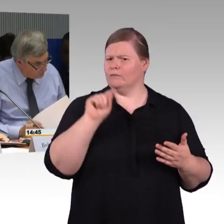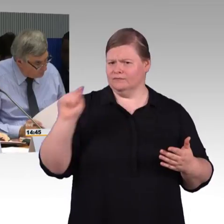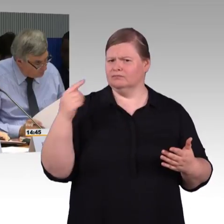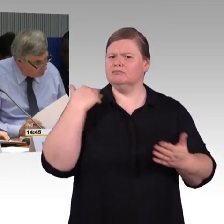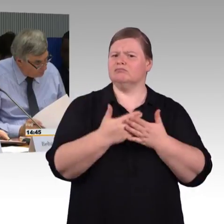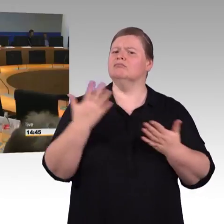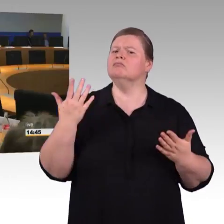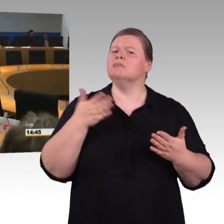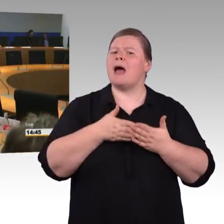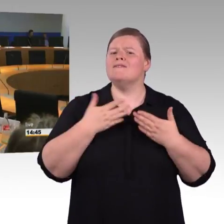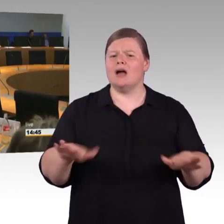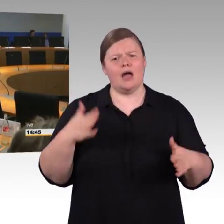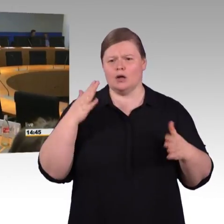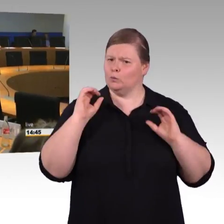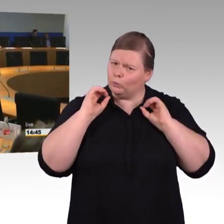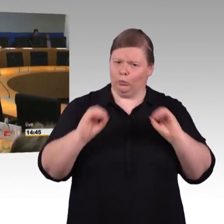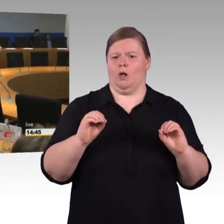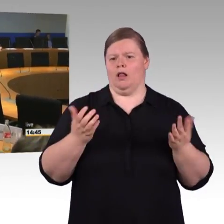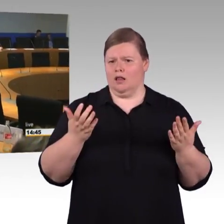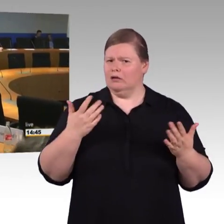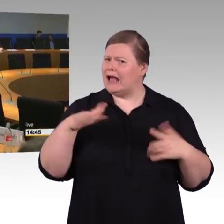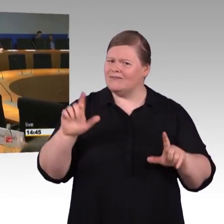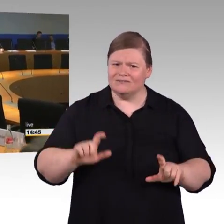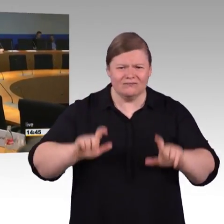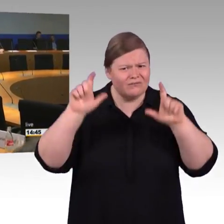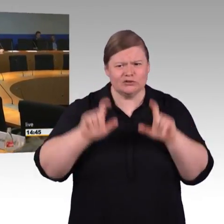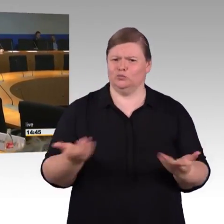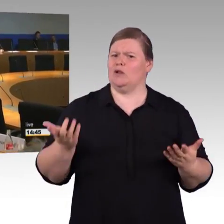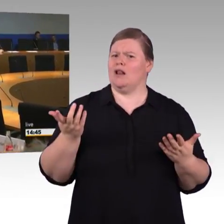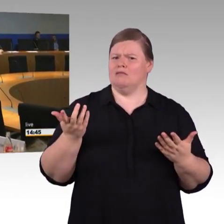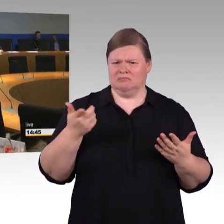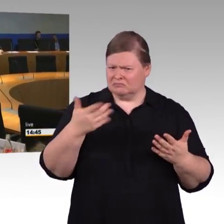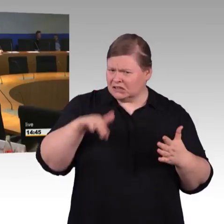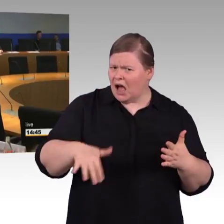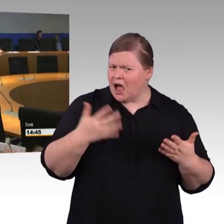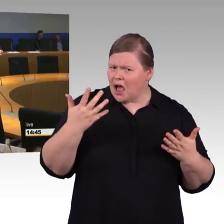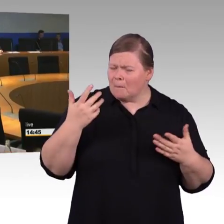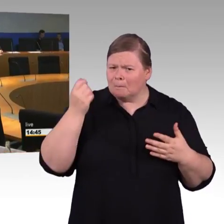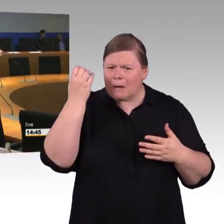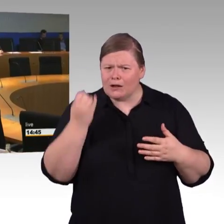(Rednerwechsel) Können Sie vielleicht noch mal ganz kurz zu dem, was ich gefragt hatte, gibt es eine Standardisierung in diesem Bereich? Mit einem Satz.